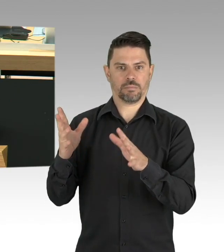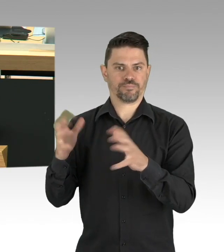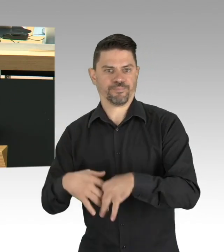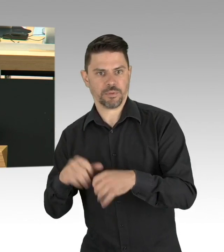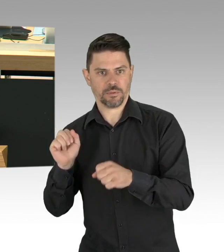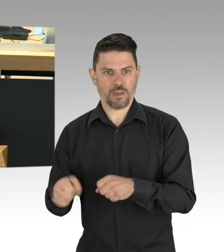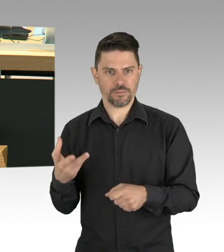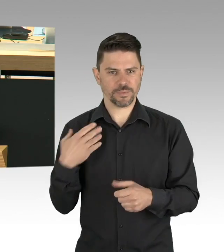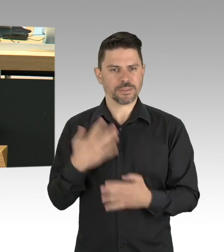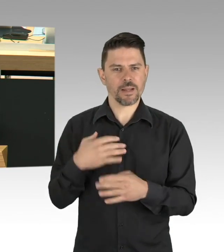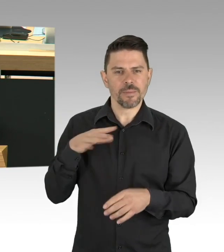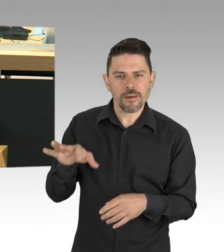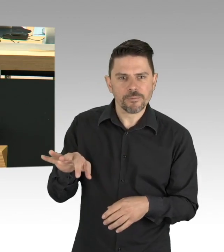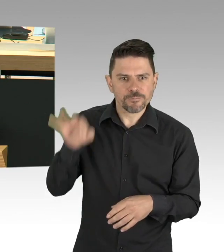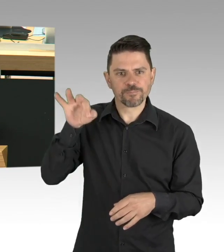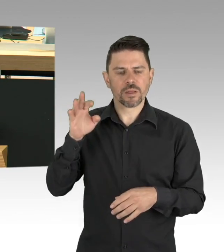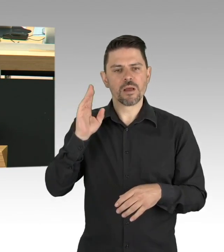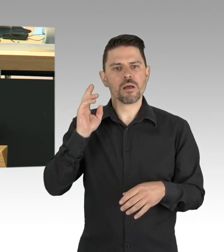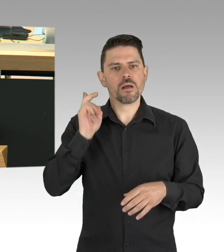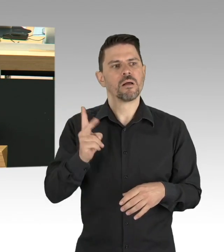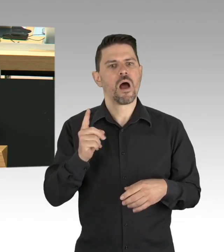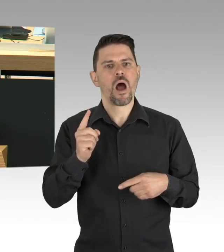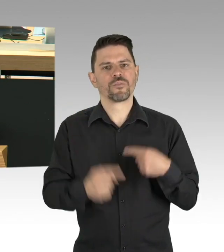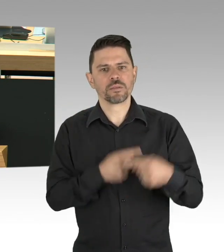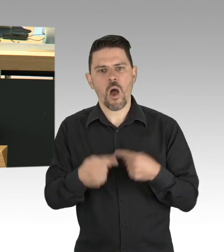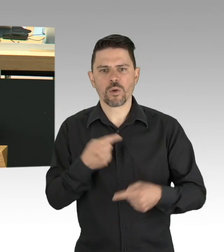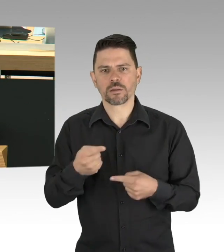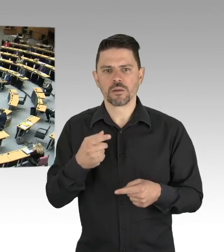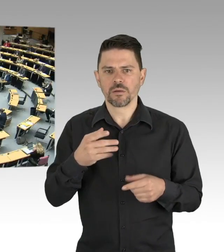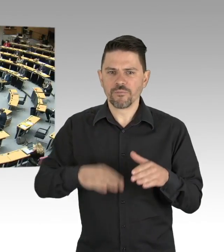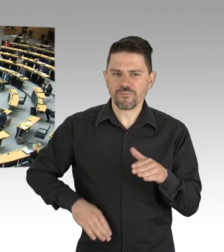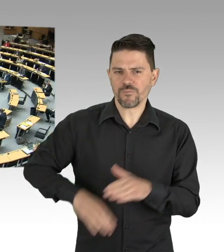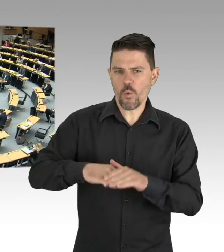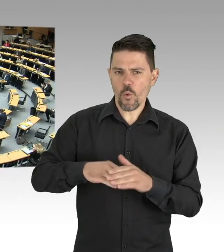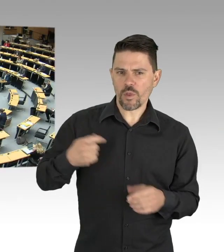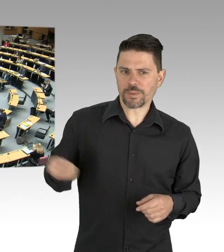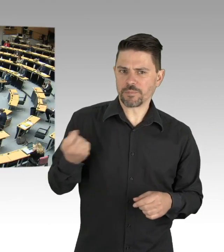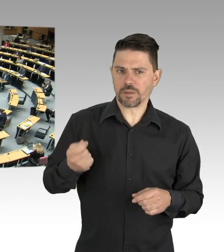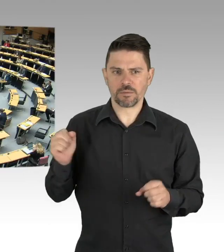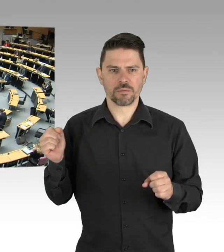(Beifall)